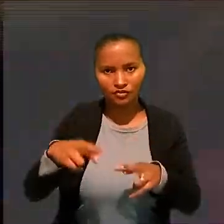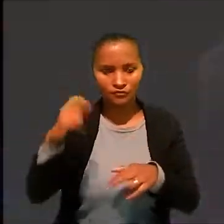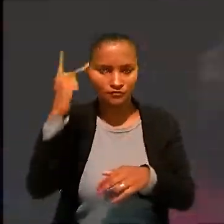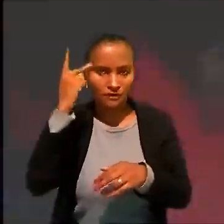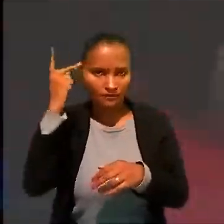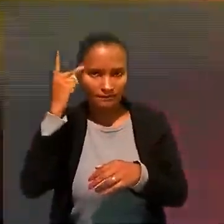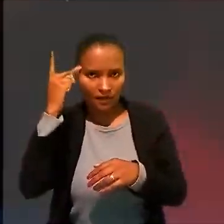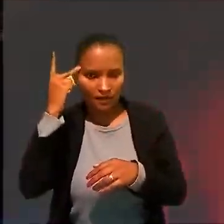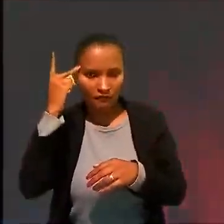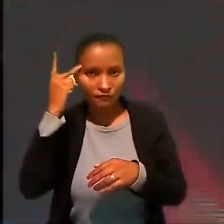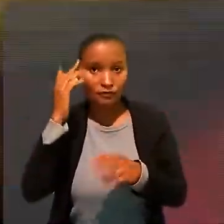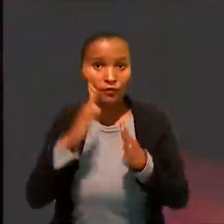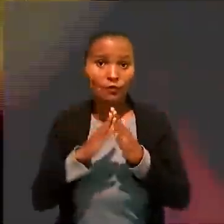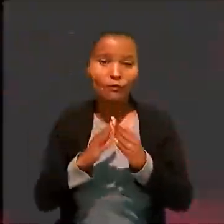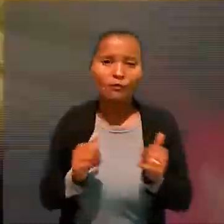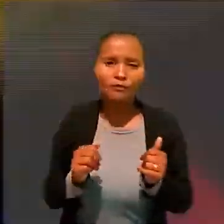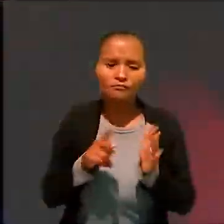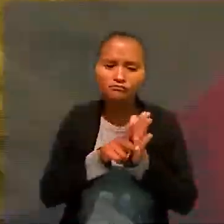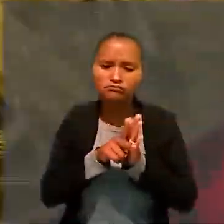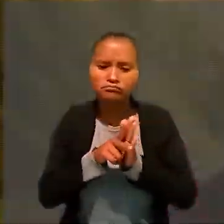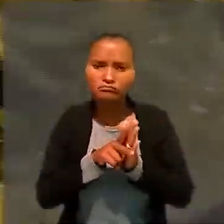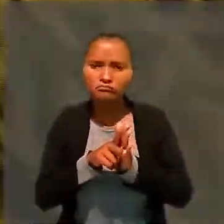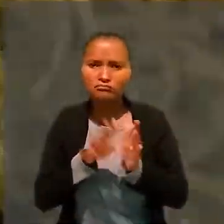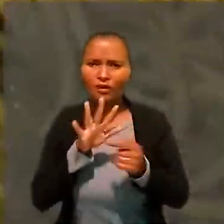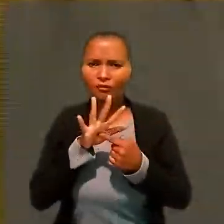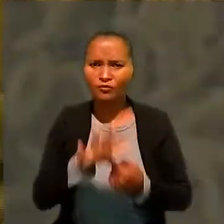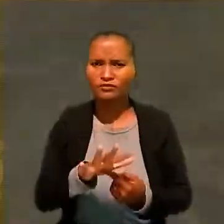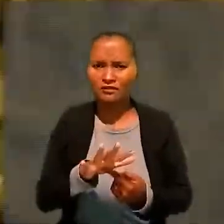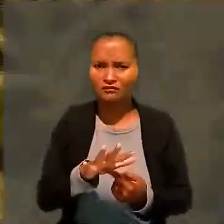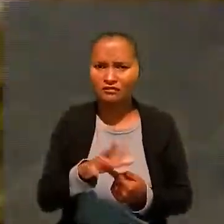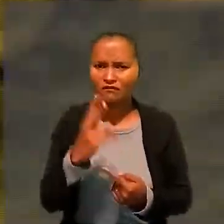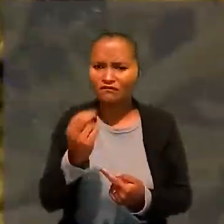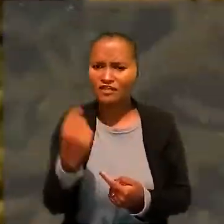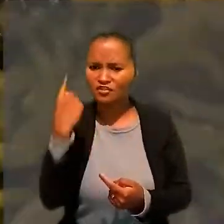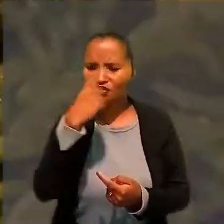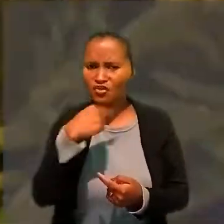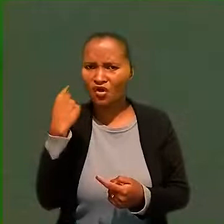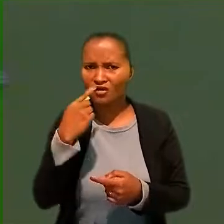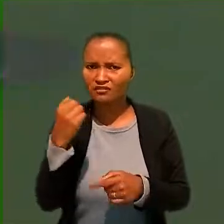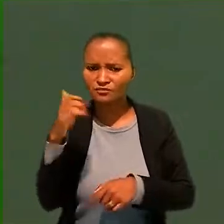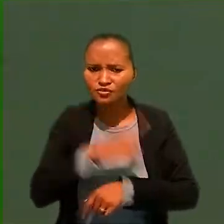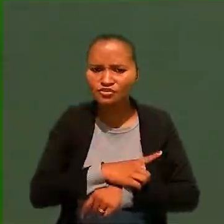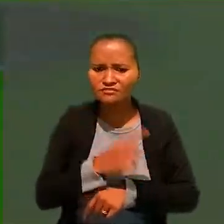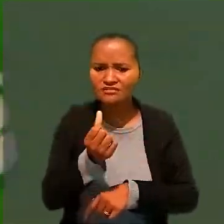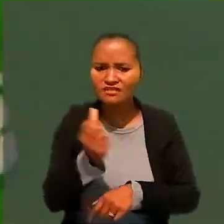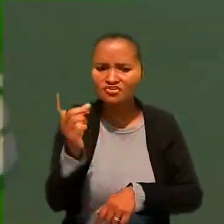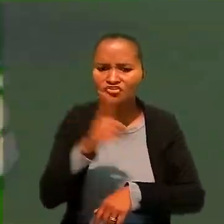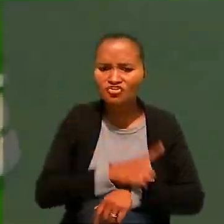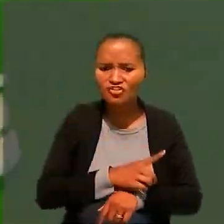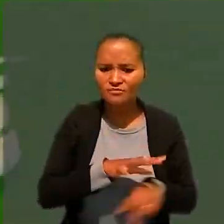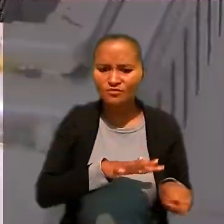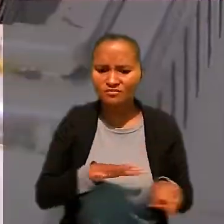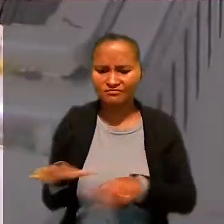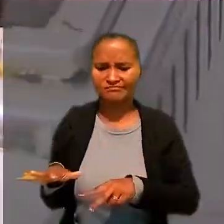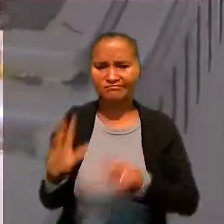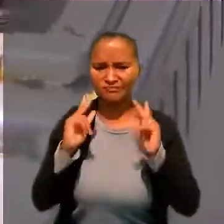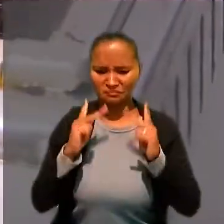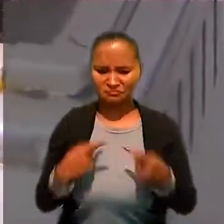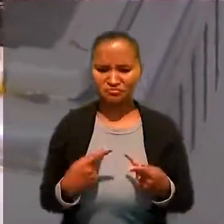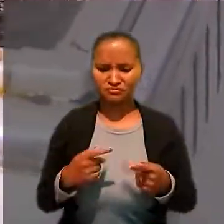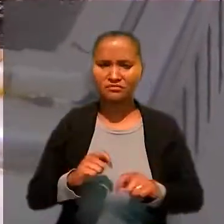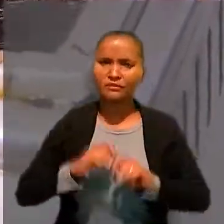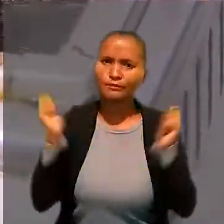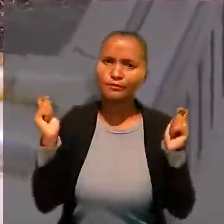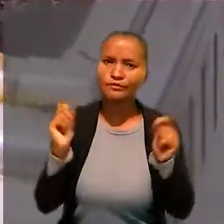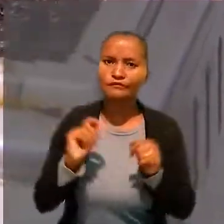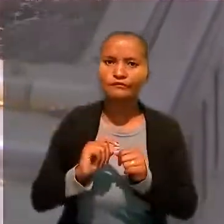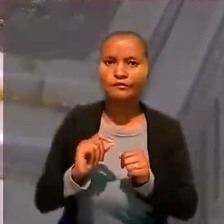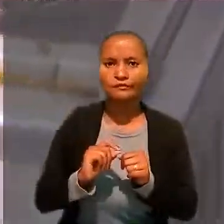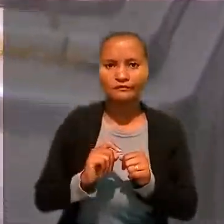com pedido de perícia para demonstrar que a jornada de 20 horas por dia, seis dias por semana, é humanamente impossível de ser praticada.